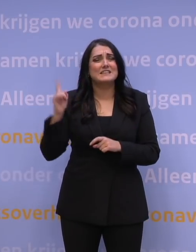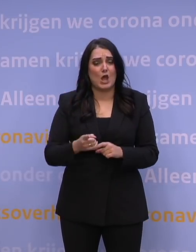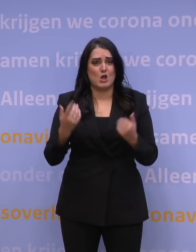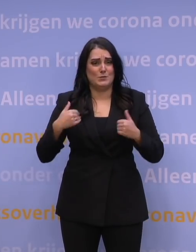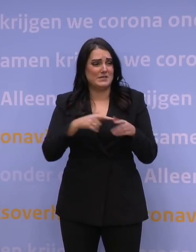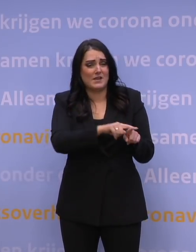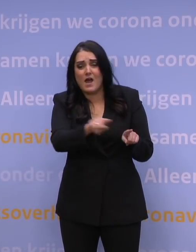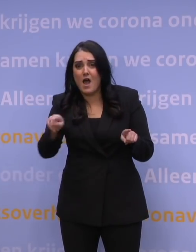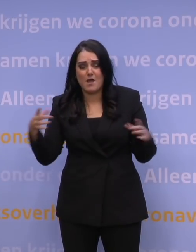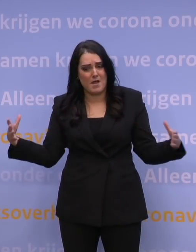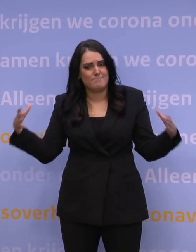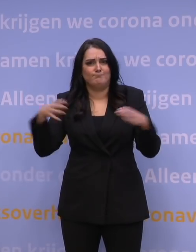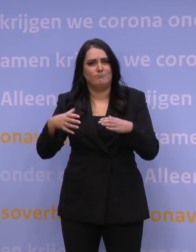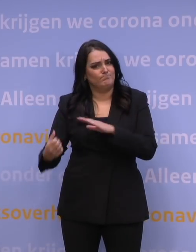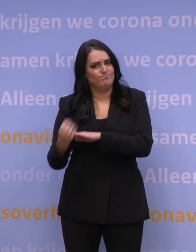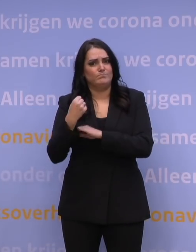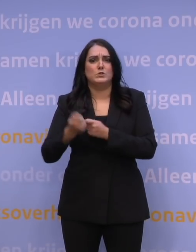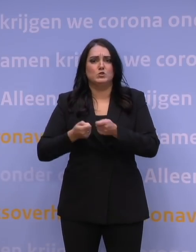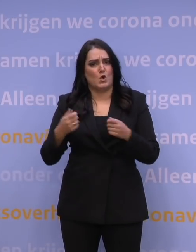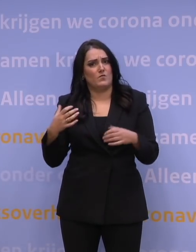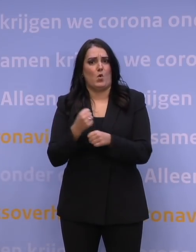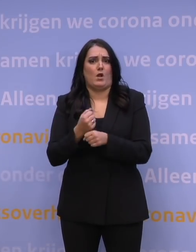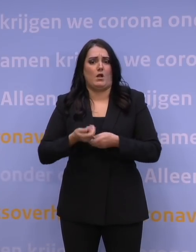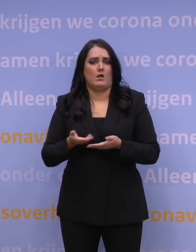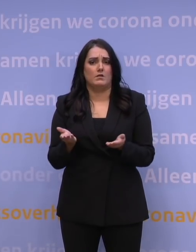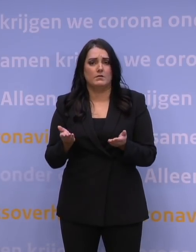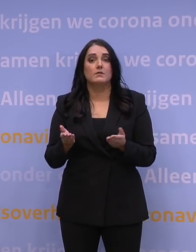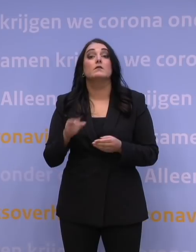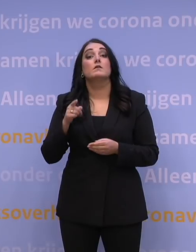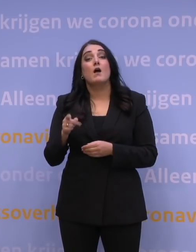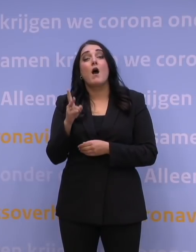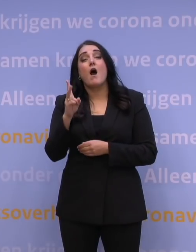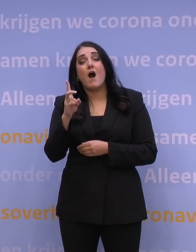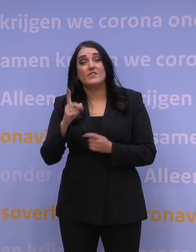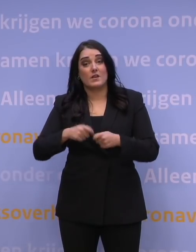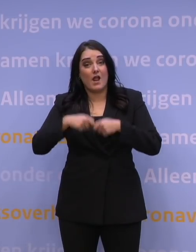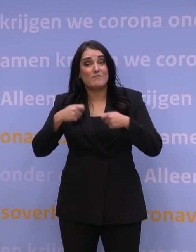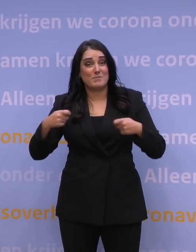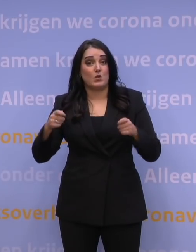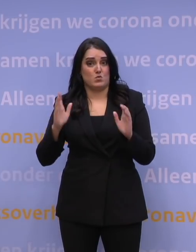Het is alle hens aan dek. Ruim 1,5 miljoen boosterprikken zijn gezet.